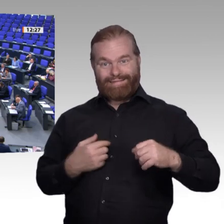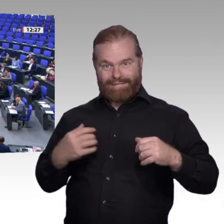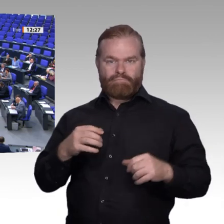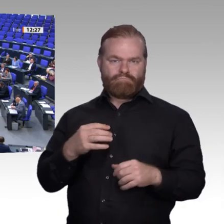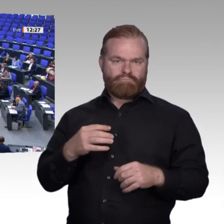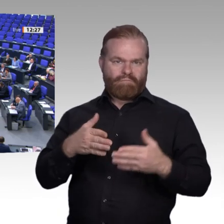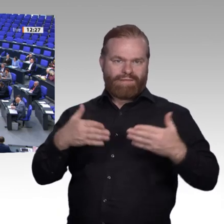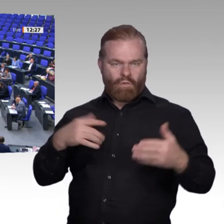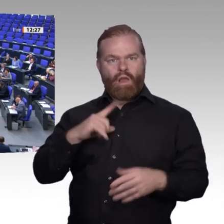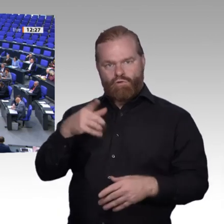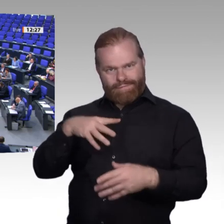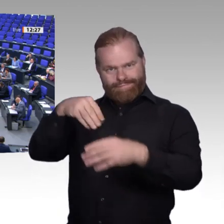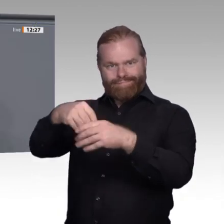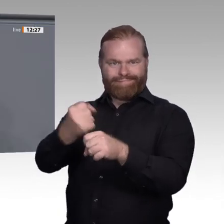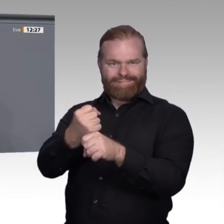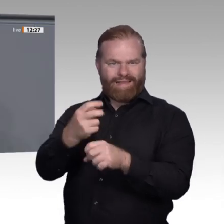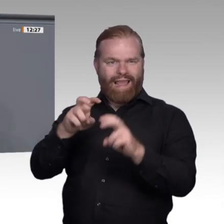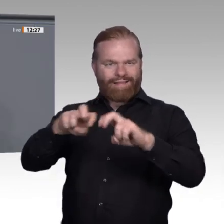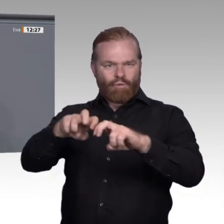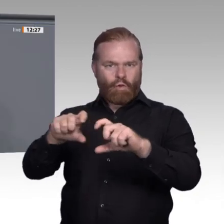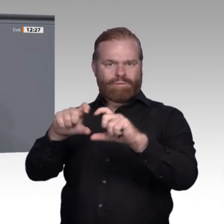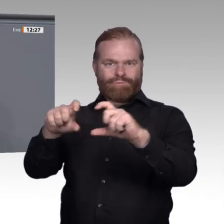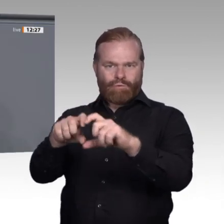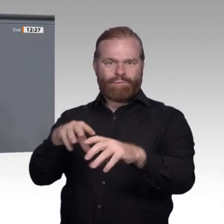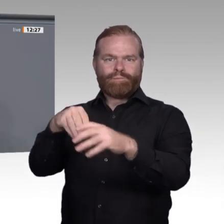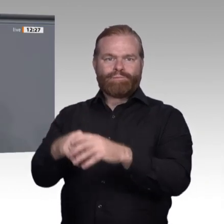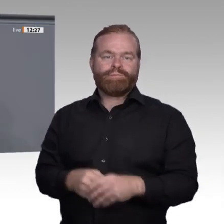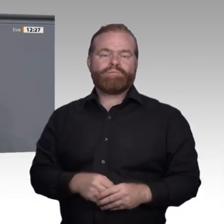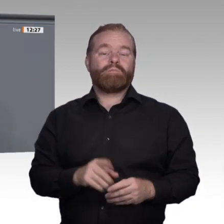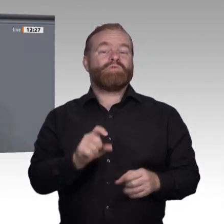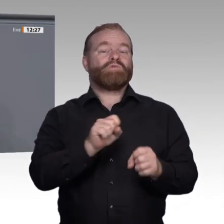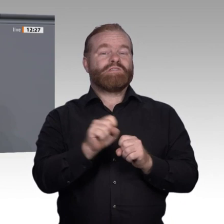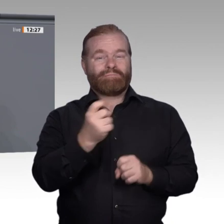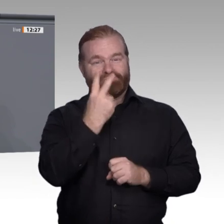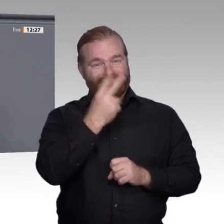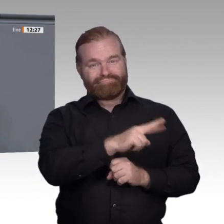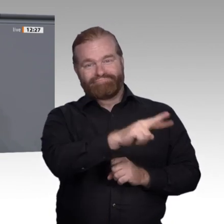Wichtig ist auch, dass Beschäftigte mitentscheiden können, ob sie eine Weiterbildung bekommen.